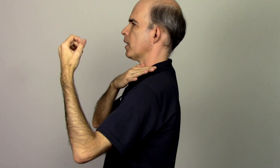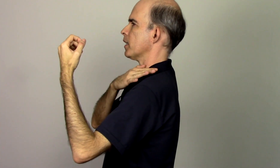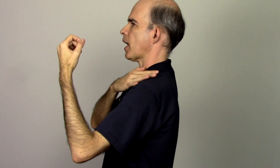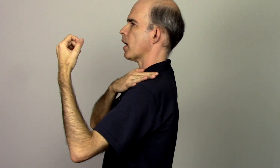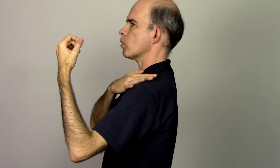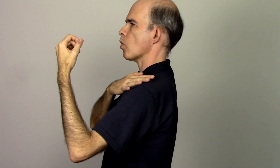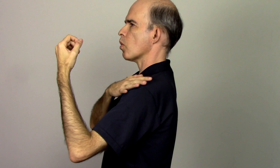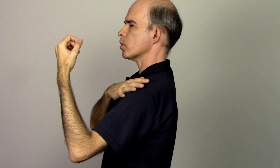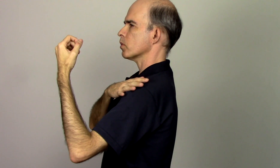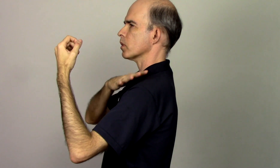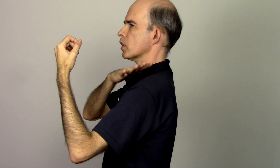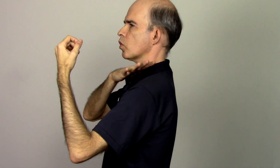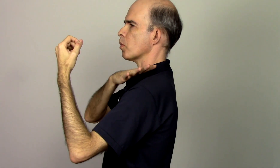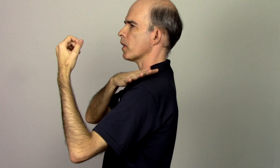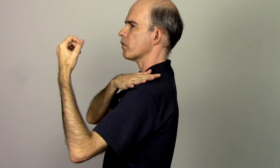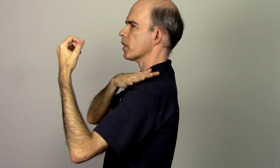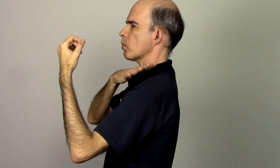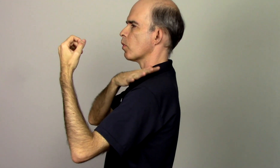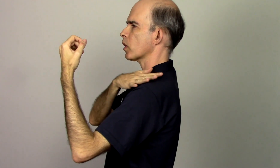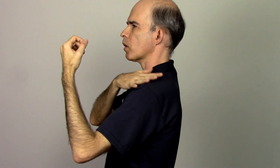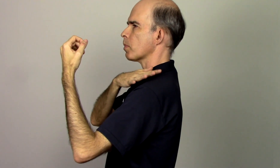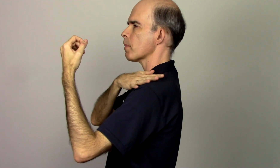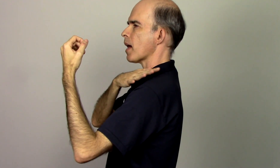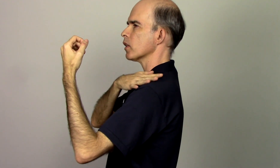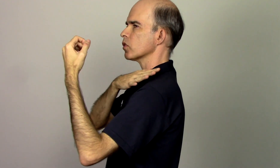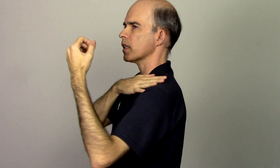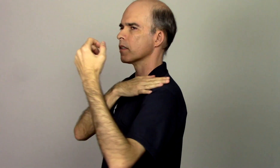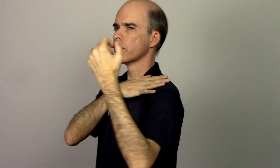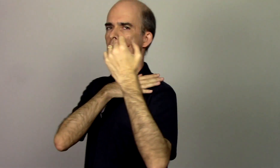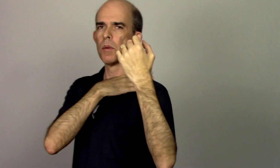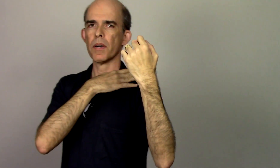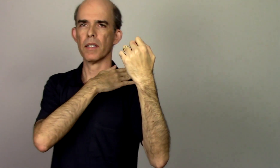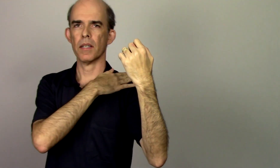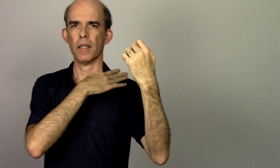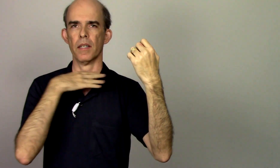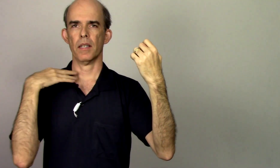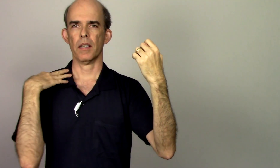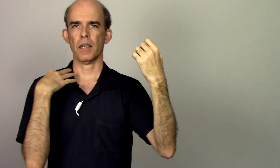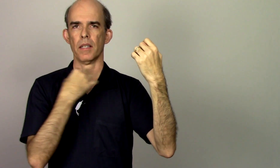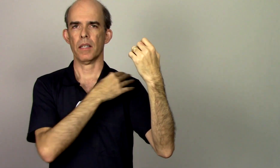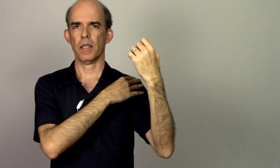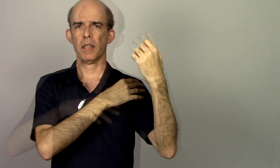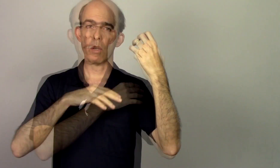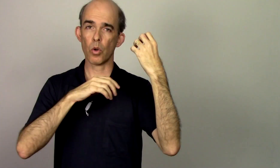alinhar o ombro que o homem fica um pouquinho pra baixo dessa forma eu